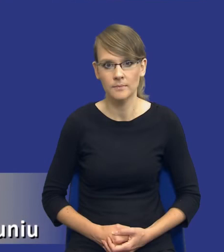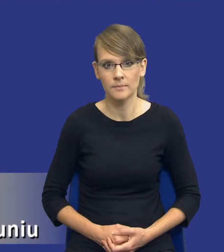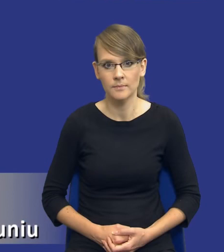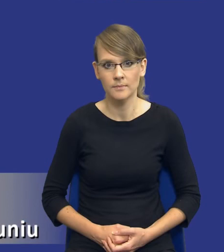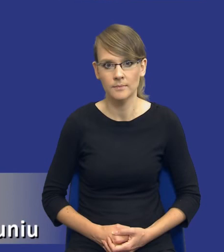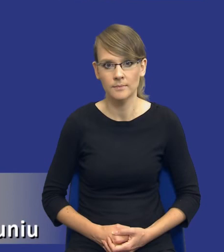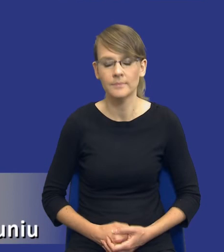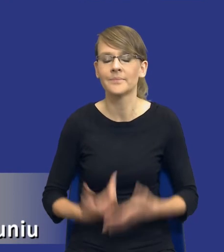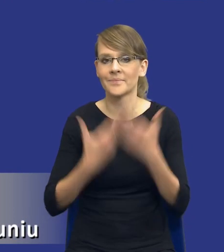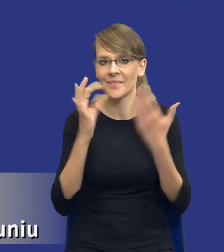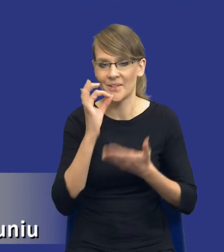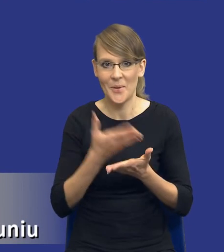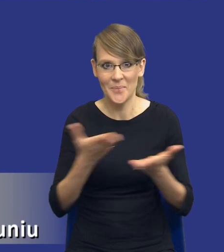Dzień dobry Państwu.